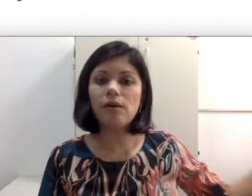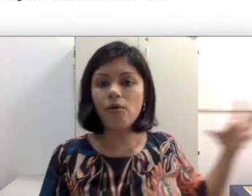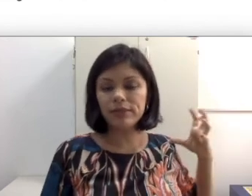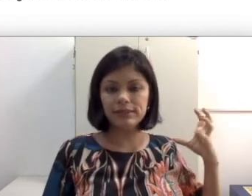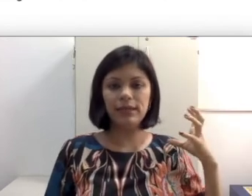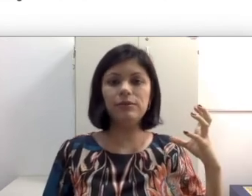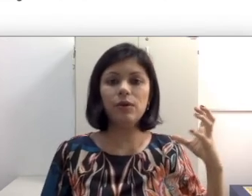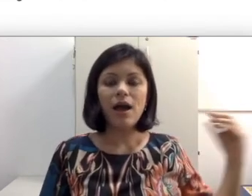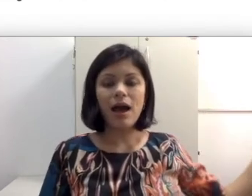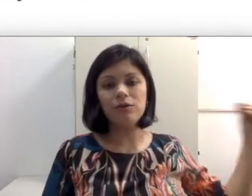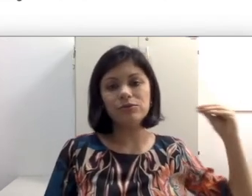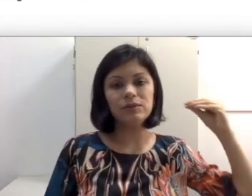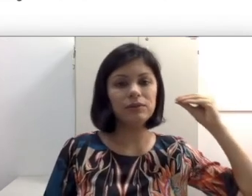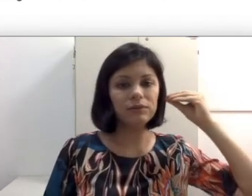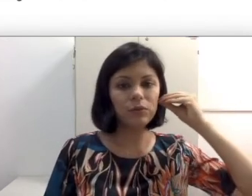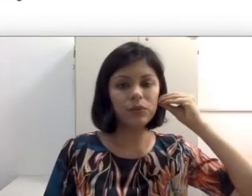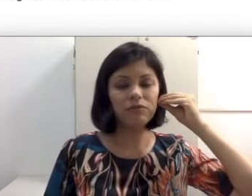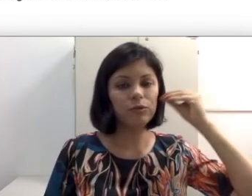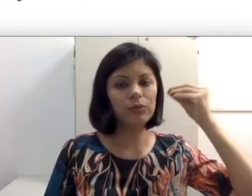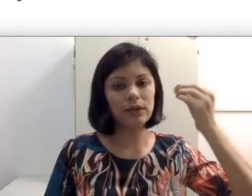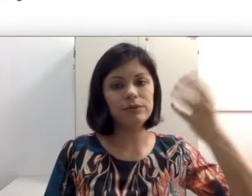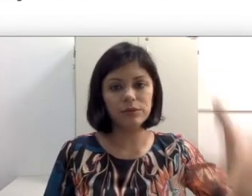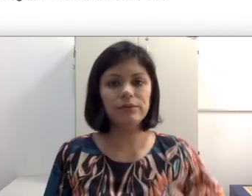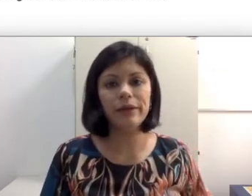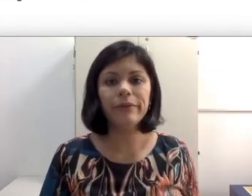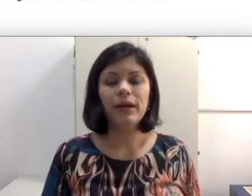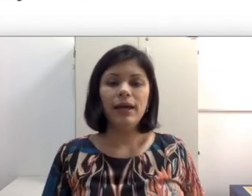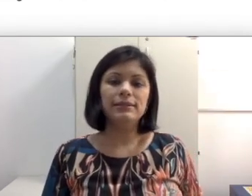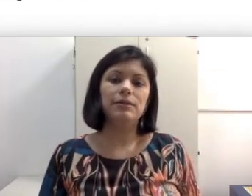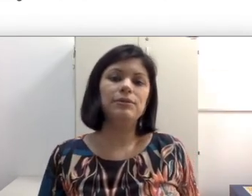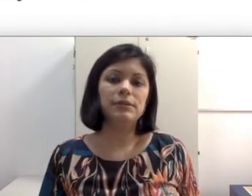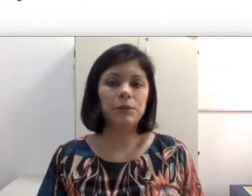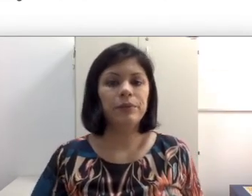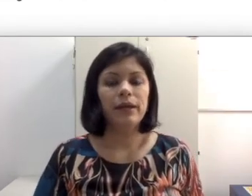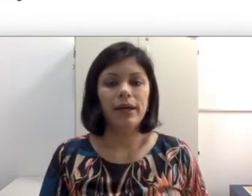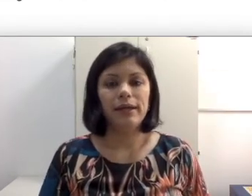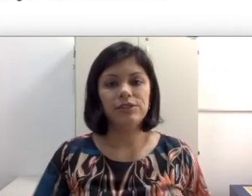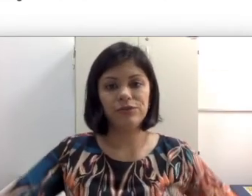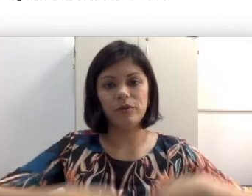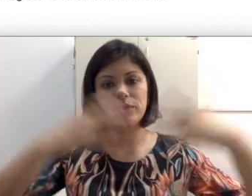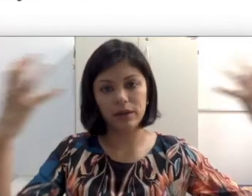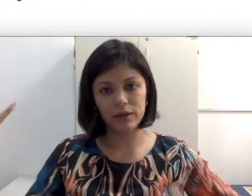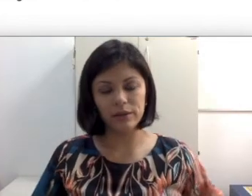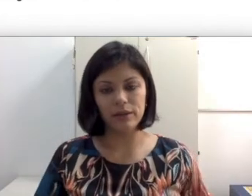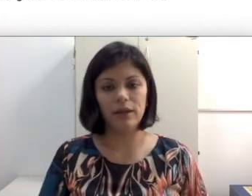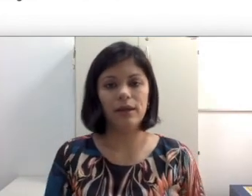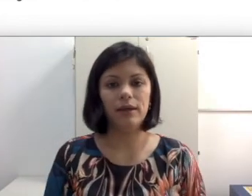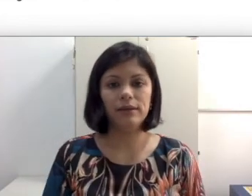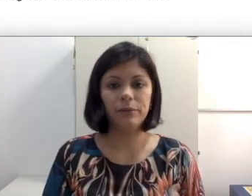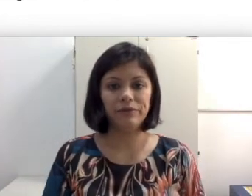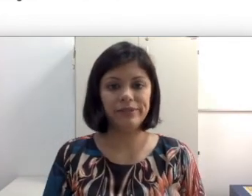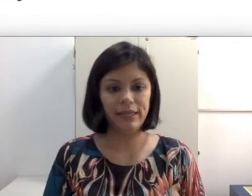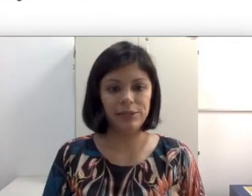acontecendo, a condução do som está vindo para o lado que eu não tenho essa audição